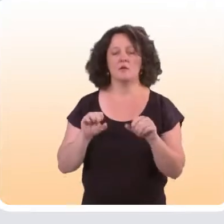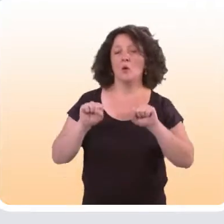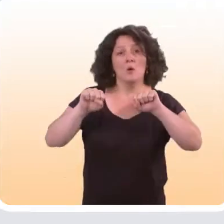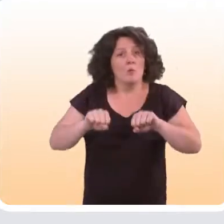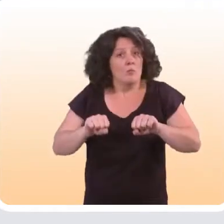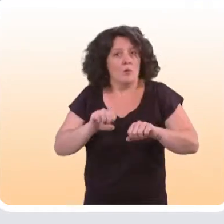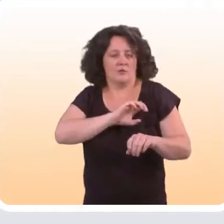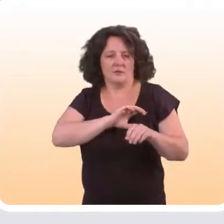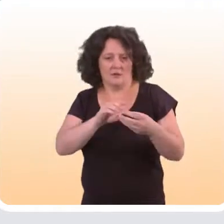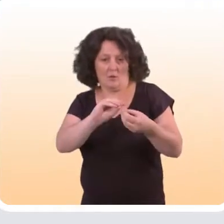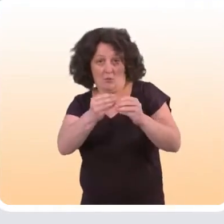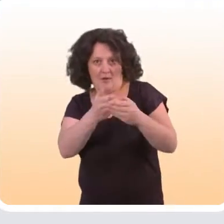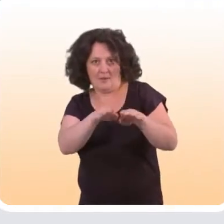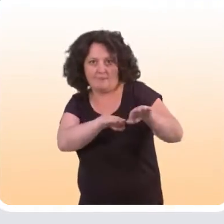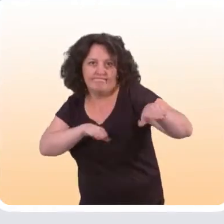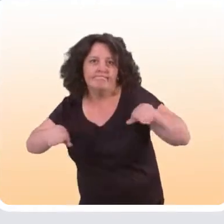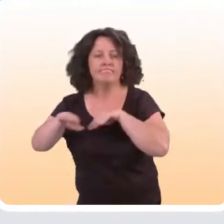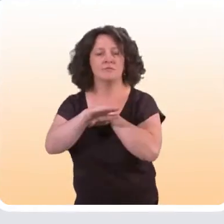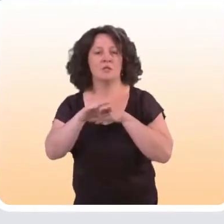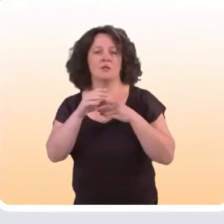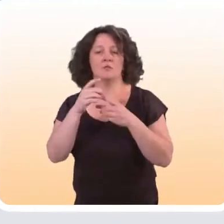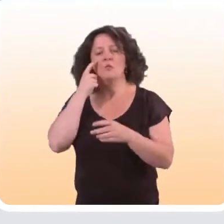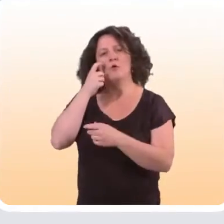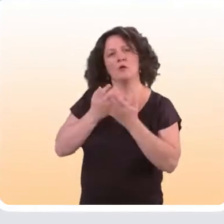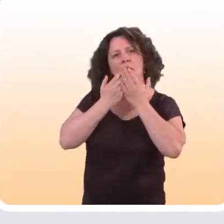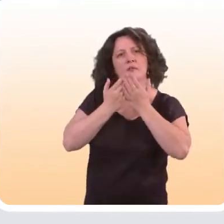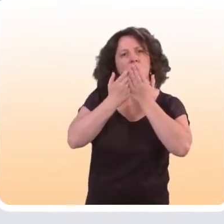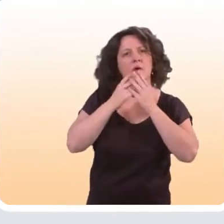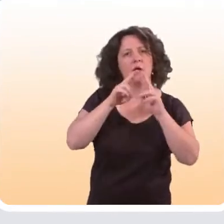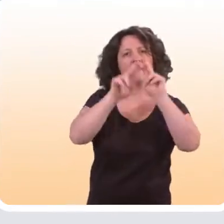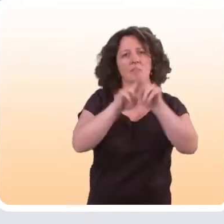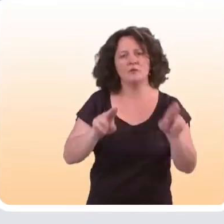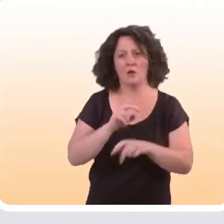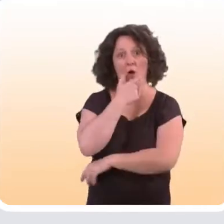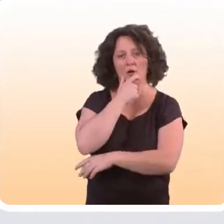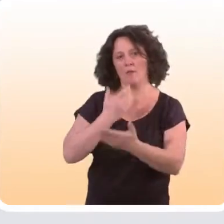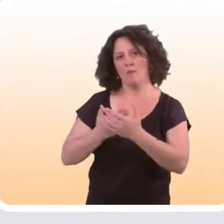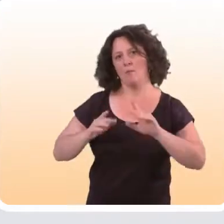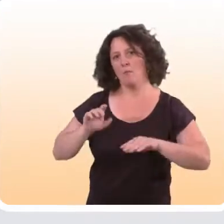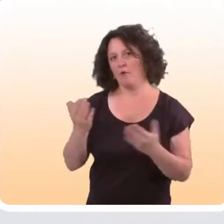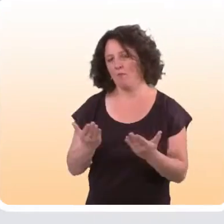Ceci dit, il est possible d’essayer de pallier à ce problème. Certaines études à l’international et notamment en Angleterre,